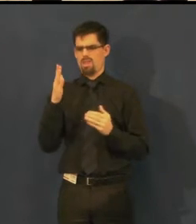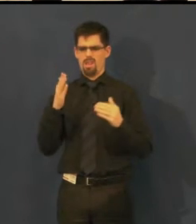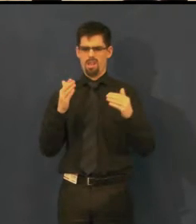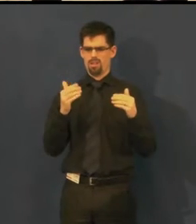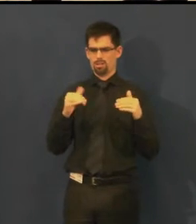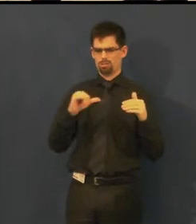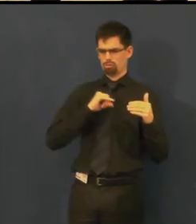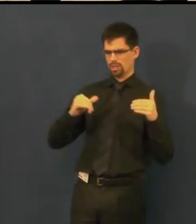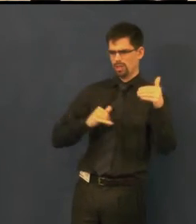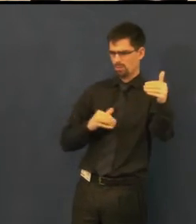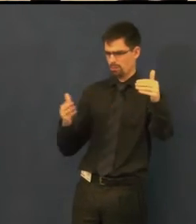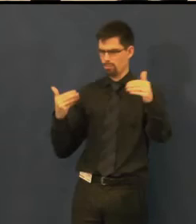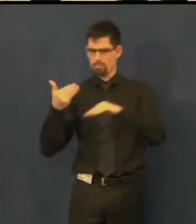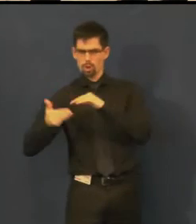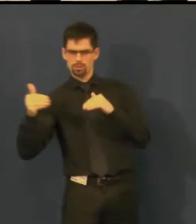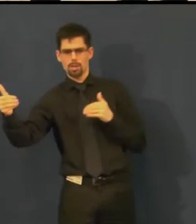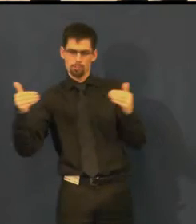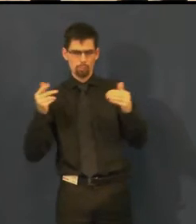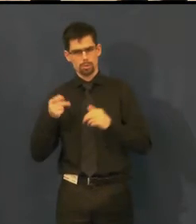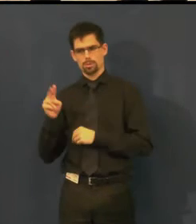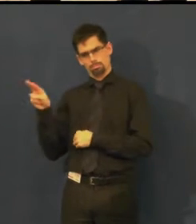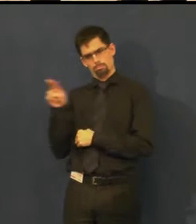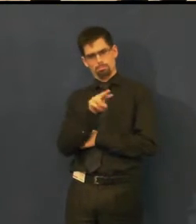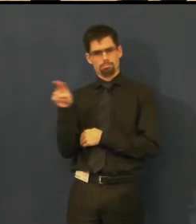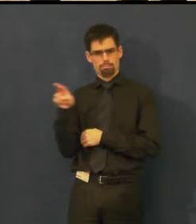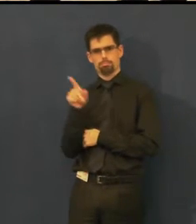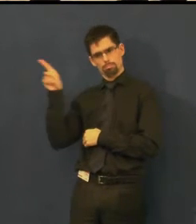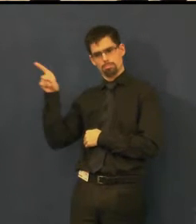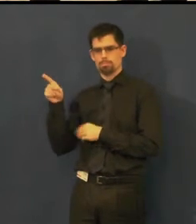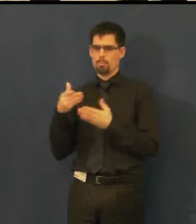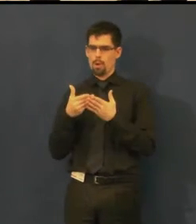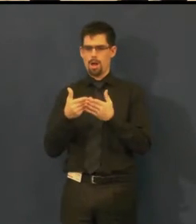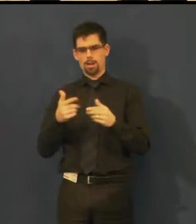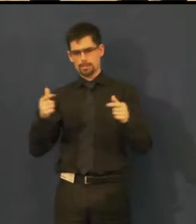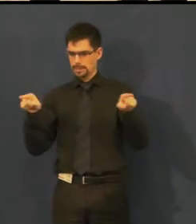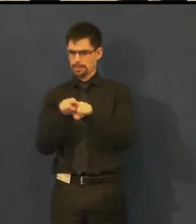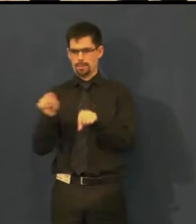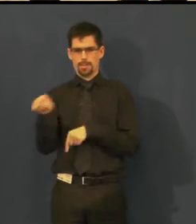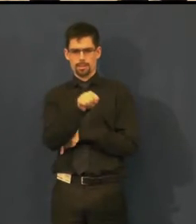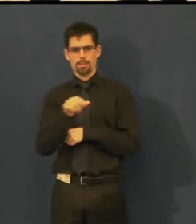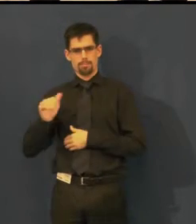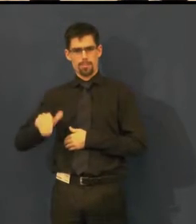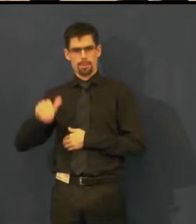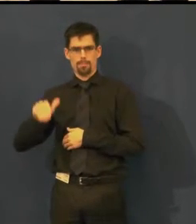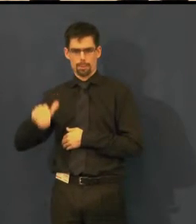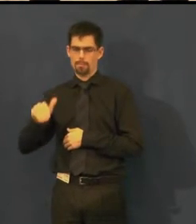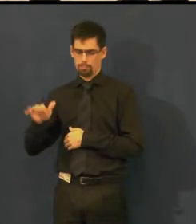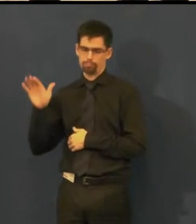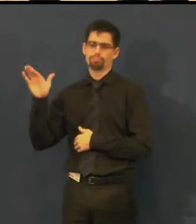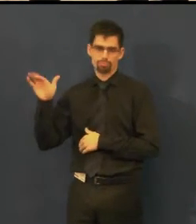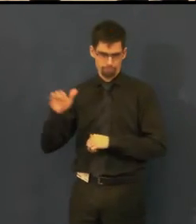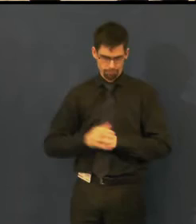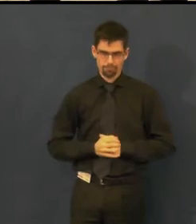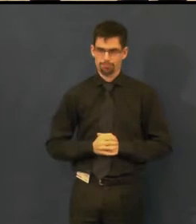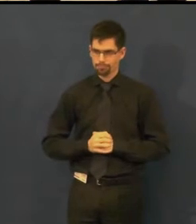proto klikač - posouvá jednotlivé titulky a děj dále.